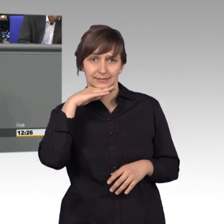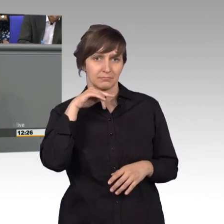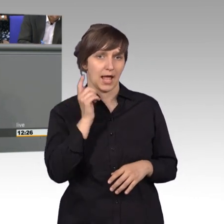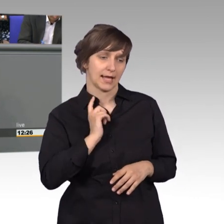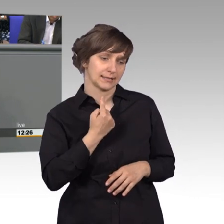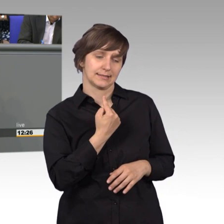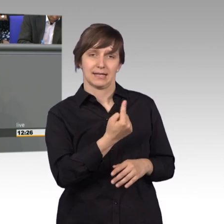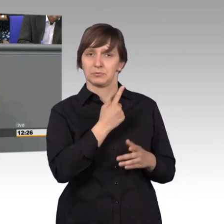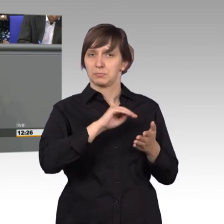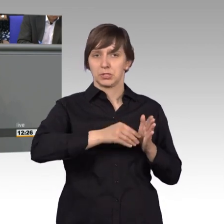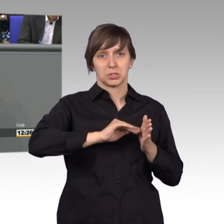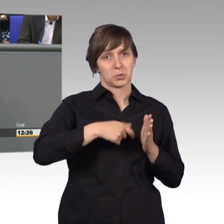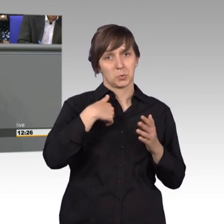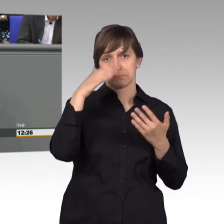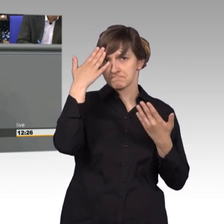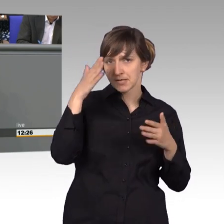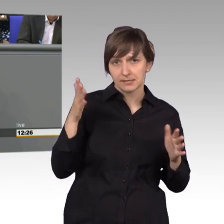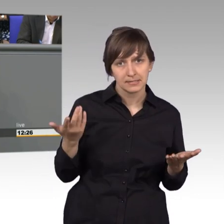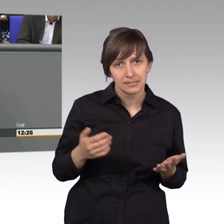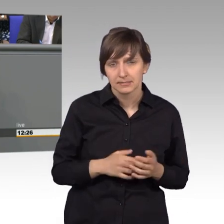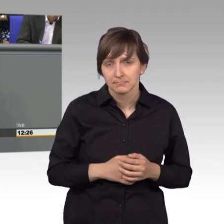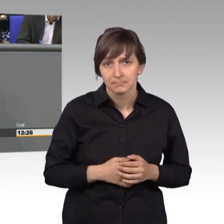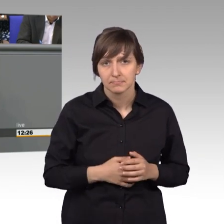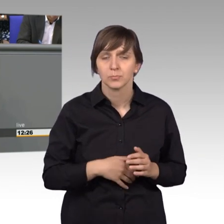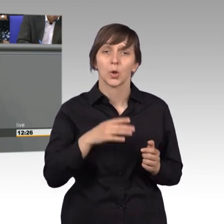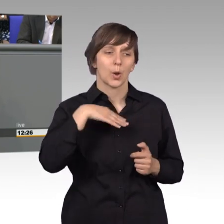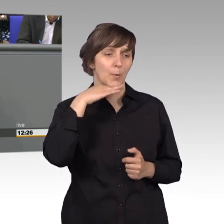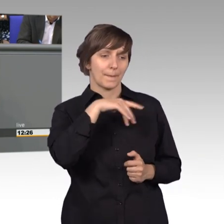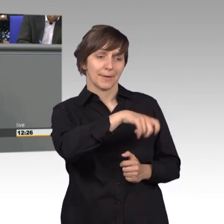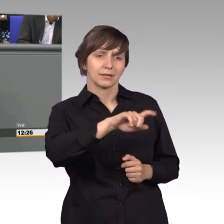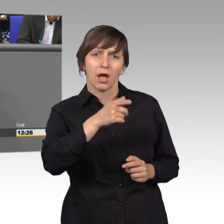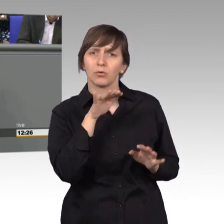Und die Logopäden hatten auch in dem Sinne keinen Lobbyverband in